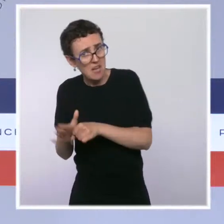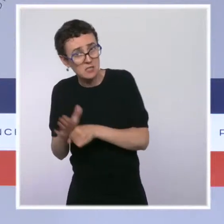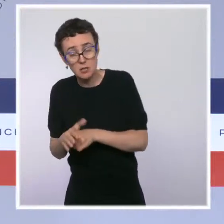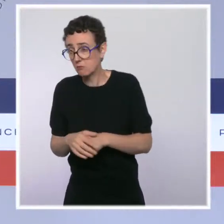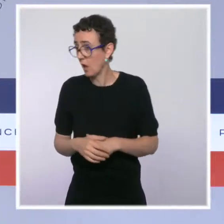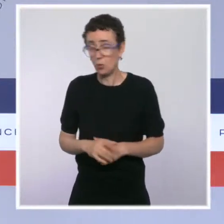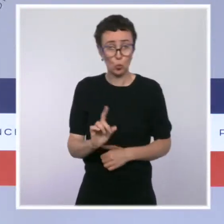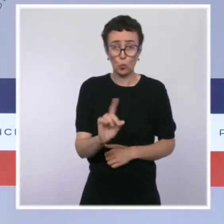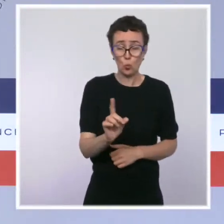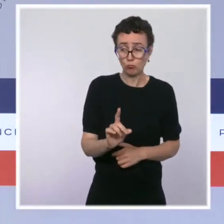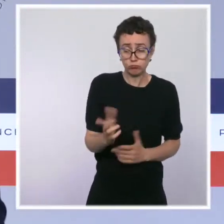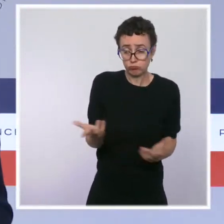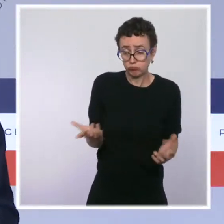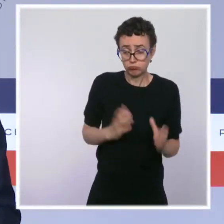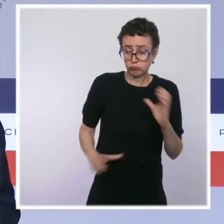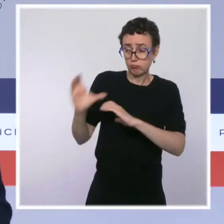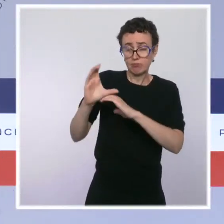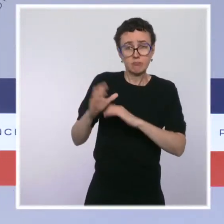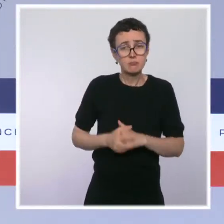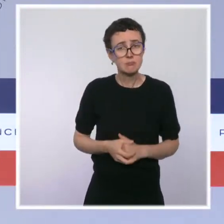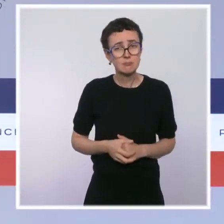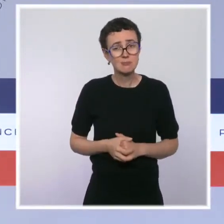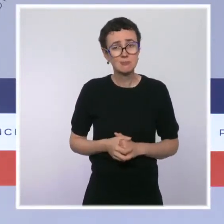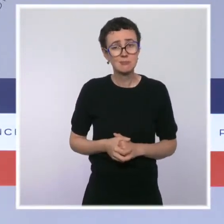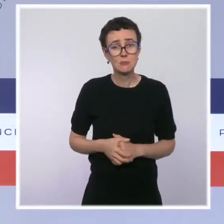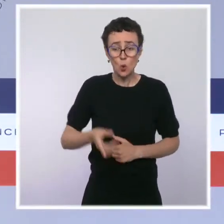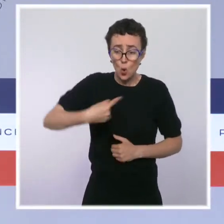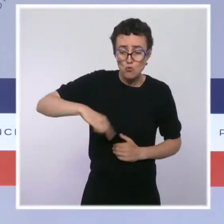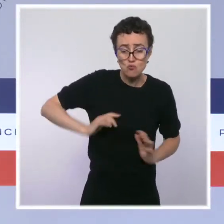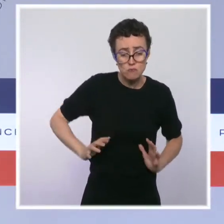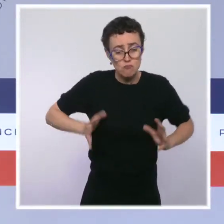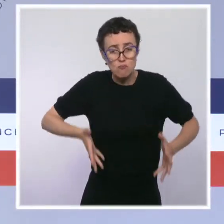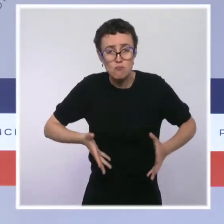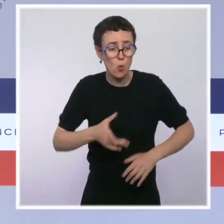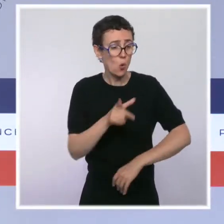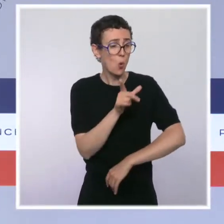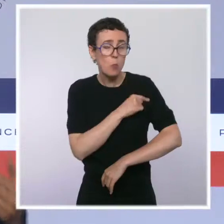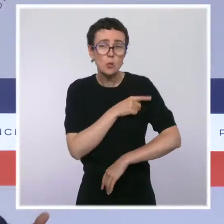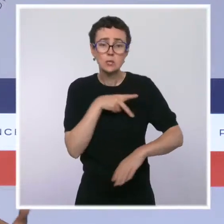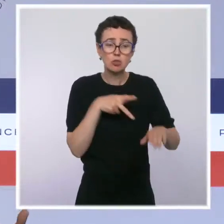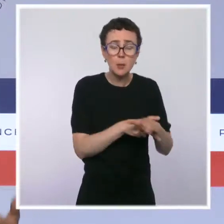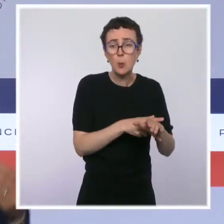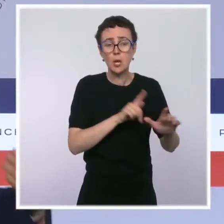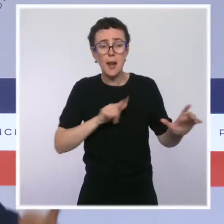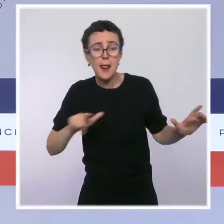je le disais tout à l'heure, avec la mobilisation de forces de l'ordre de manière pérenne, supplémentaire, pour lutter contre